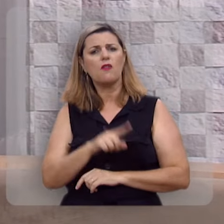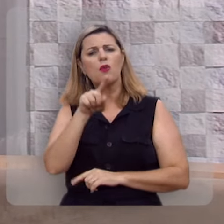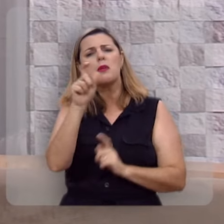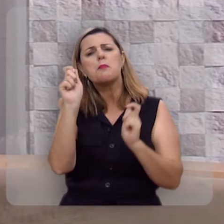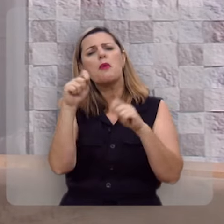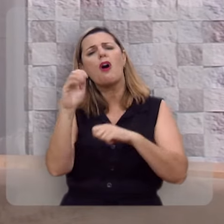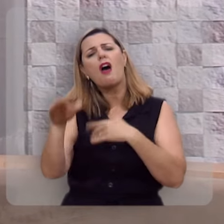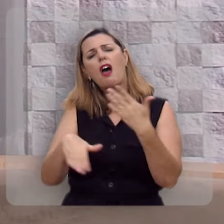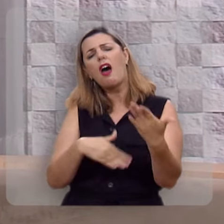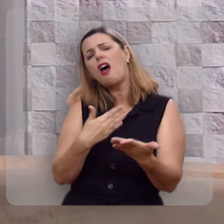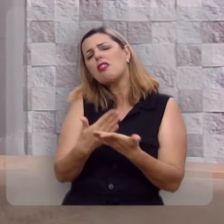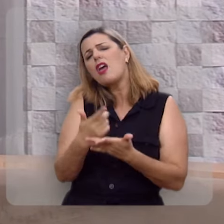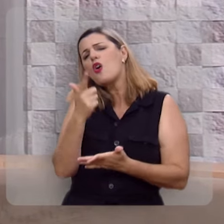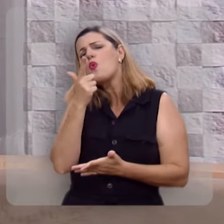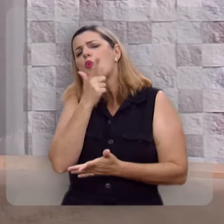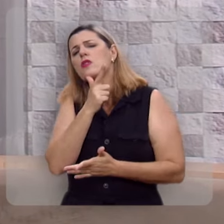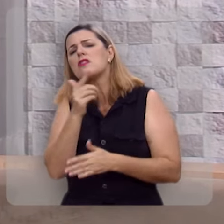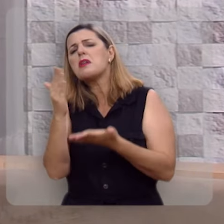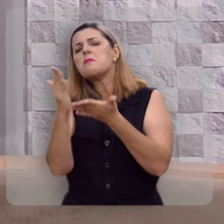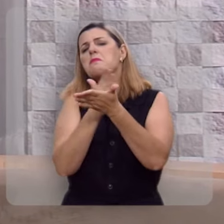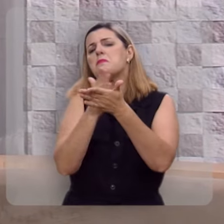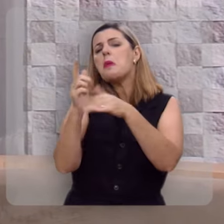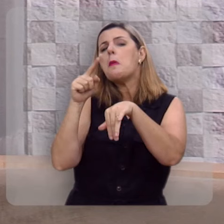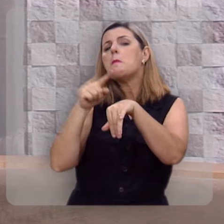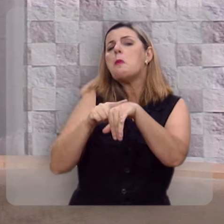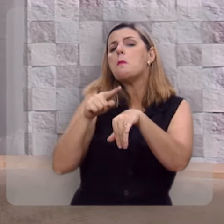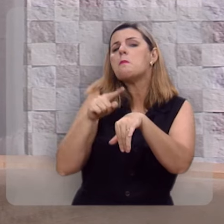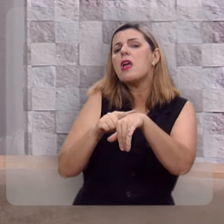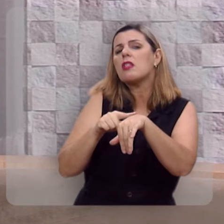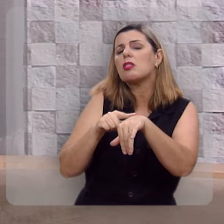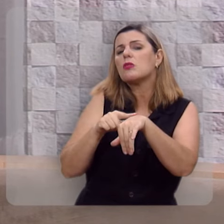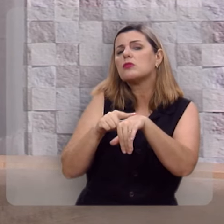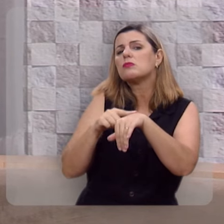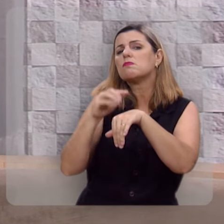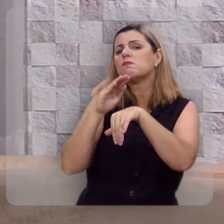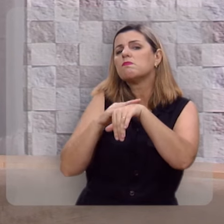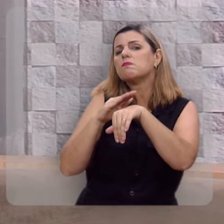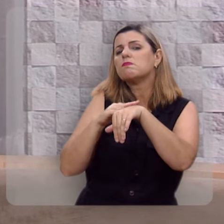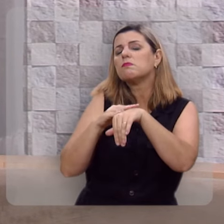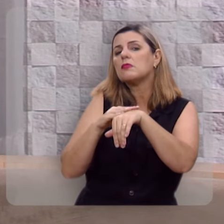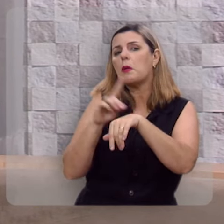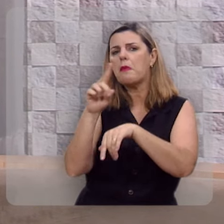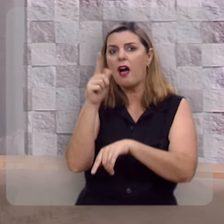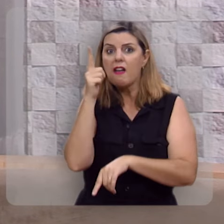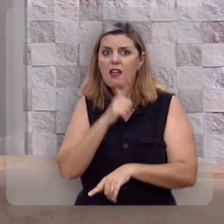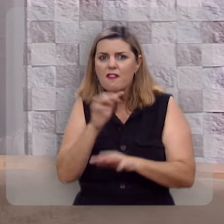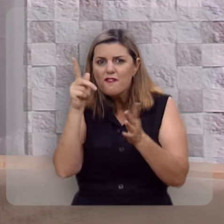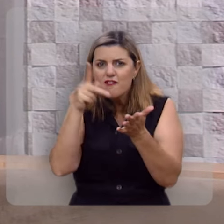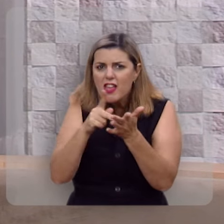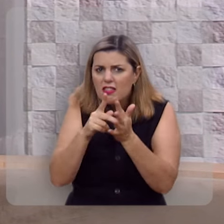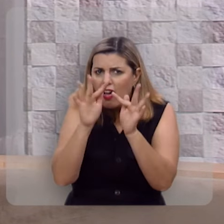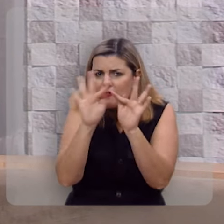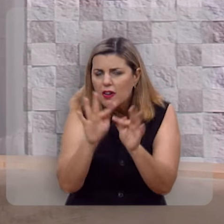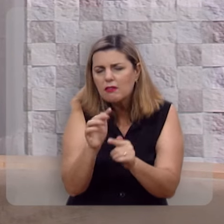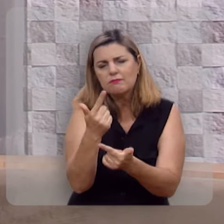pode até ter momentos felizes, mas você não será feliz.